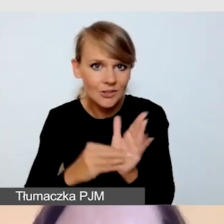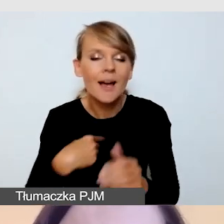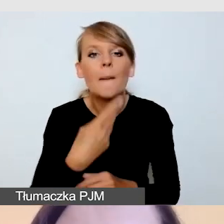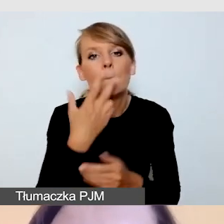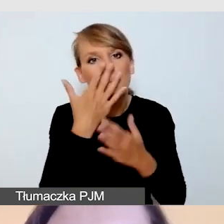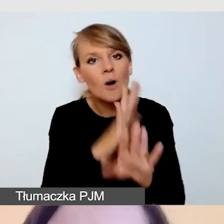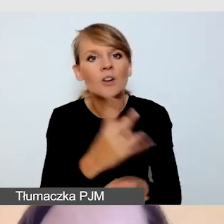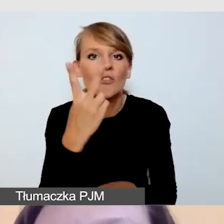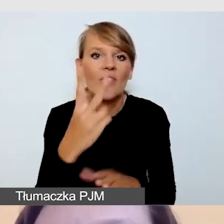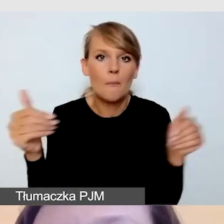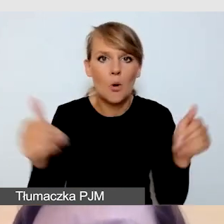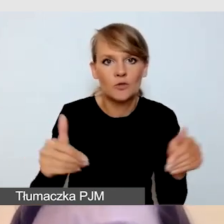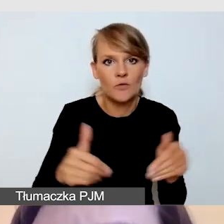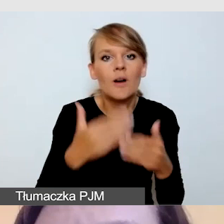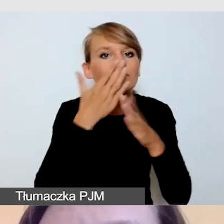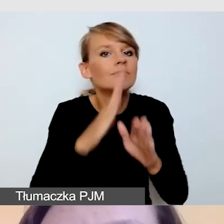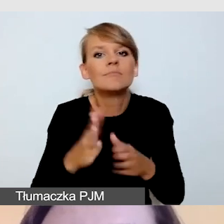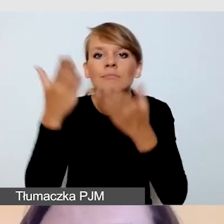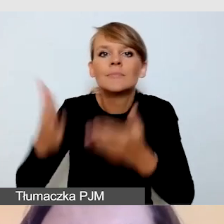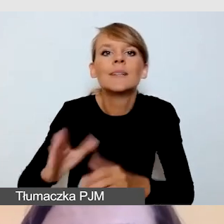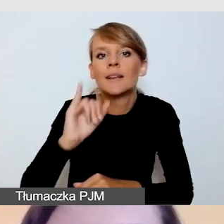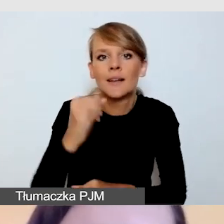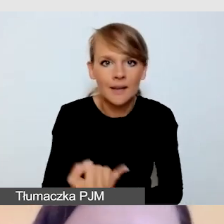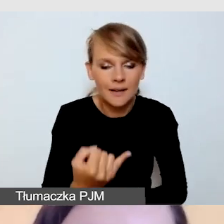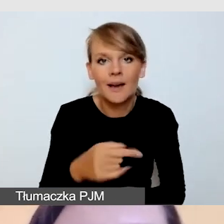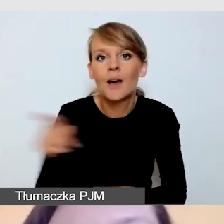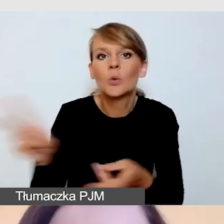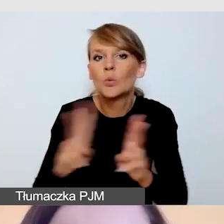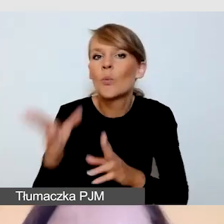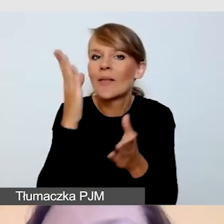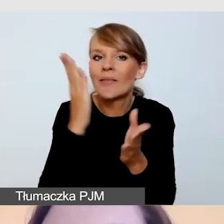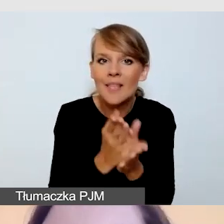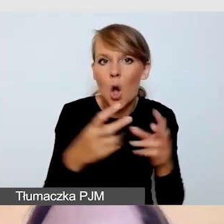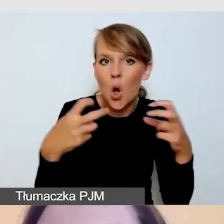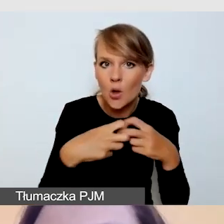Albo realizację tłumacza wyłącznie na potrzeby transmisji online, albo realizację tłumacza